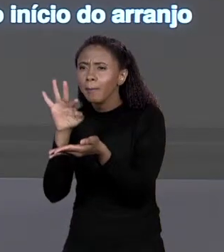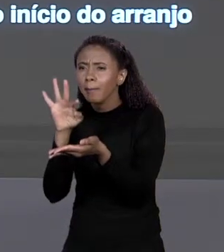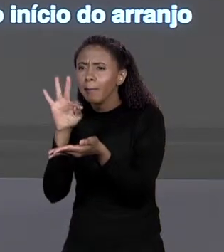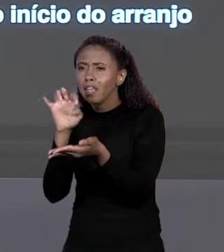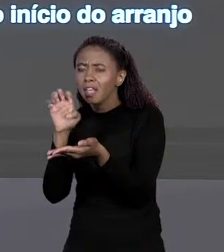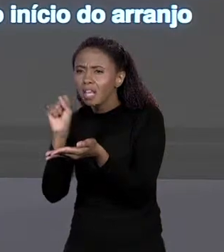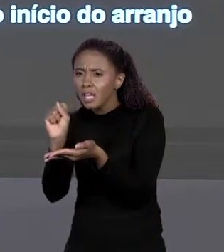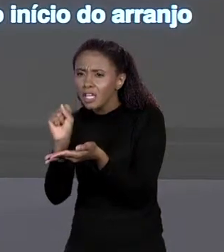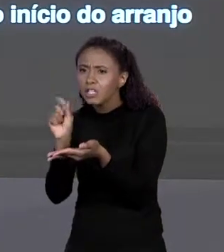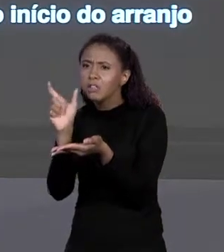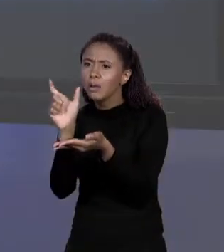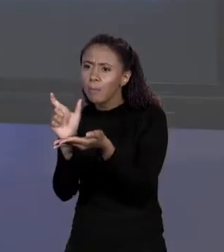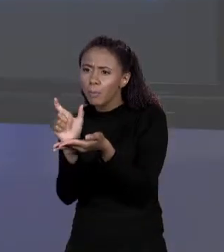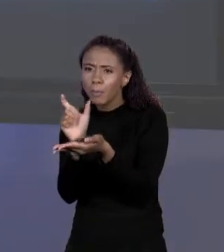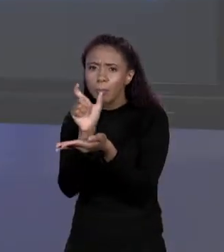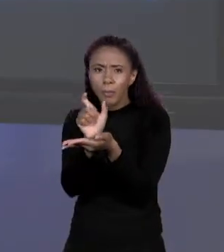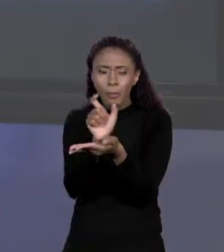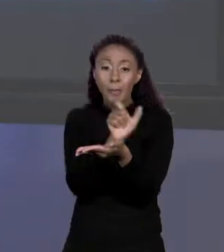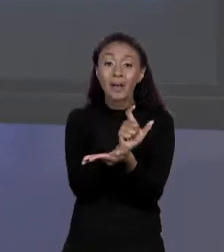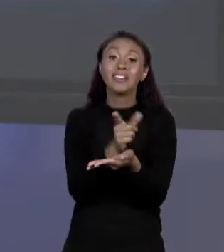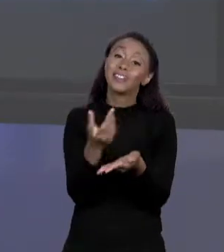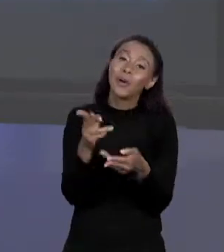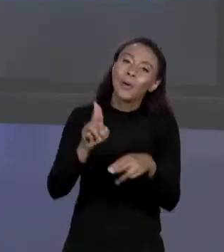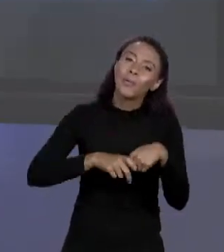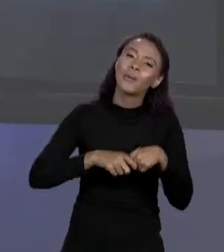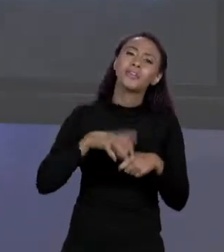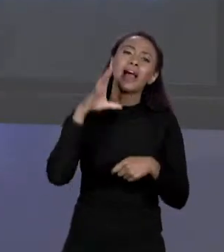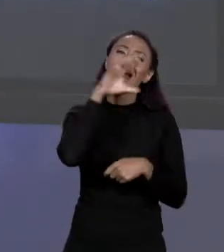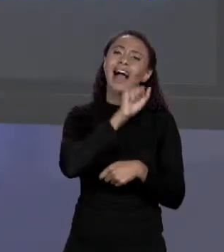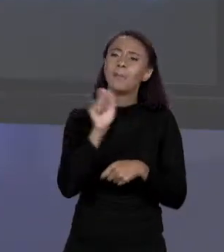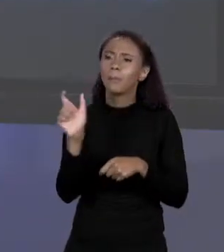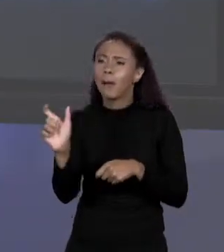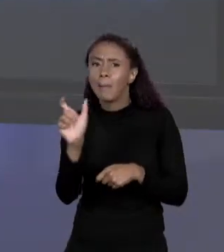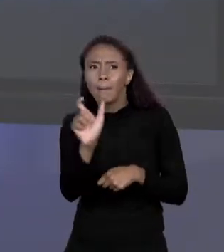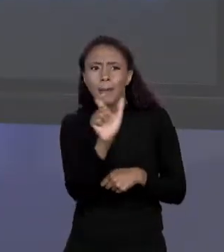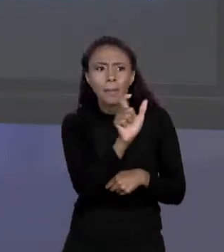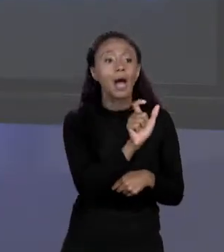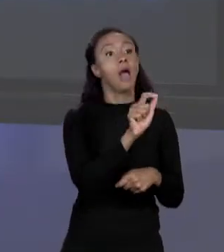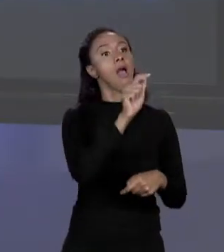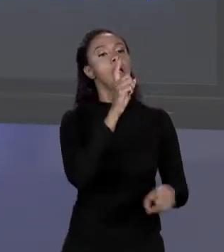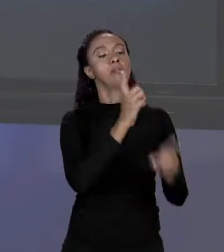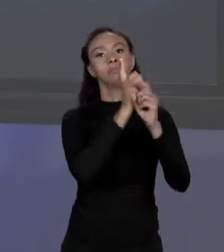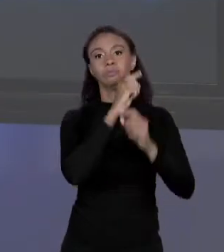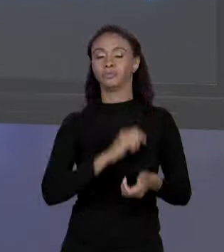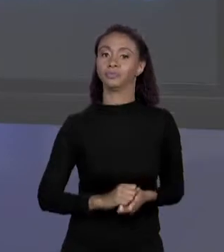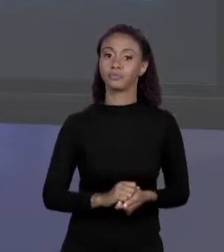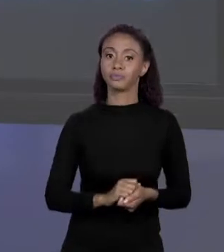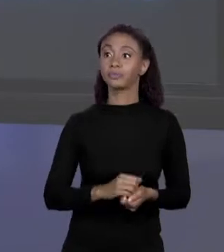TEM QUE SER CONSECUTIVO, O ACESSO É MUITO RÁPIDO. VOCÊ LÊ DENTRO DE PREÇOS O ENDEREÇO DO PRIMEIRO "BYTE", FAZ ESSE